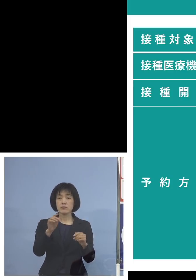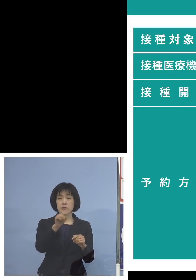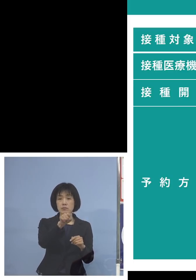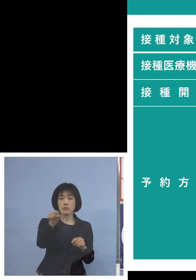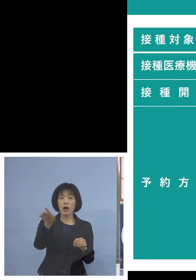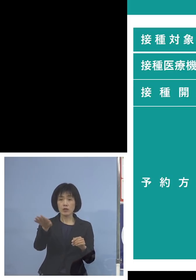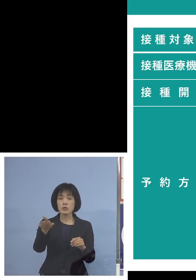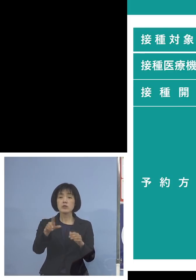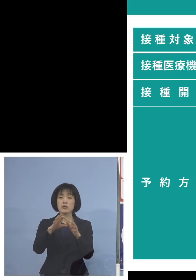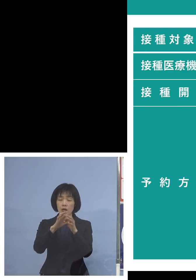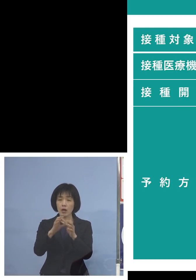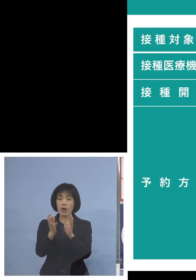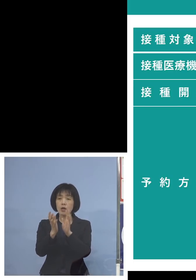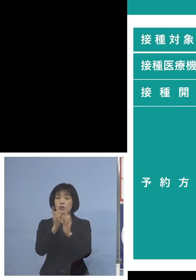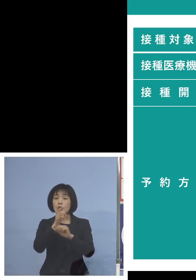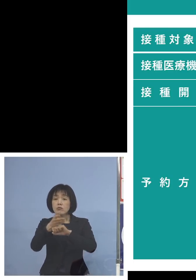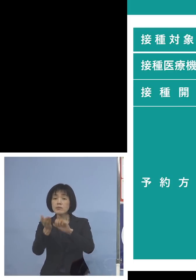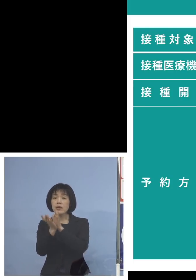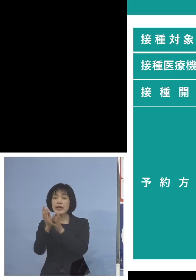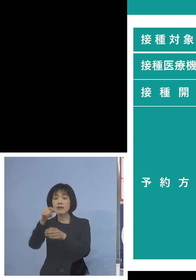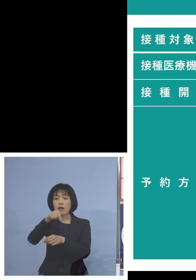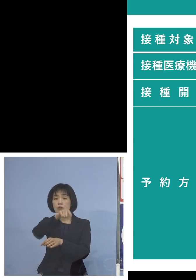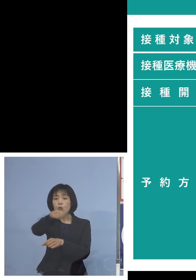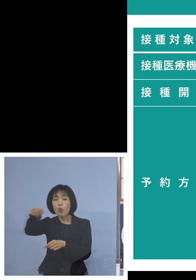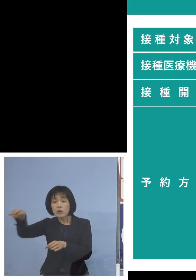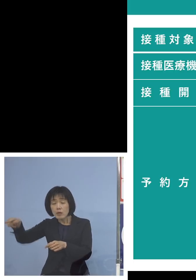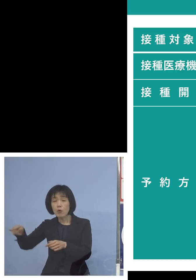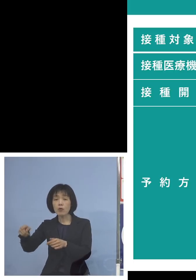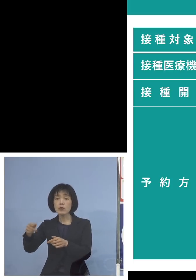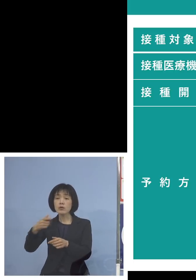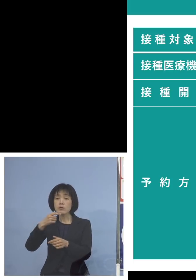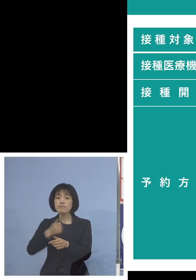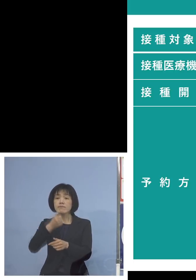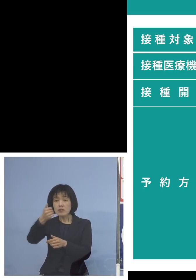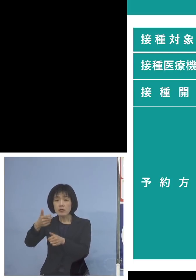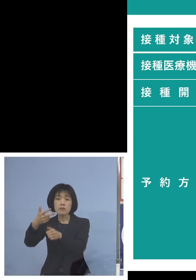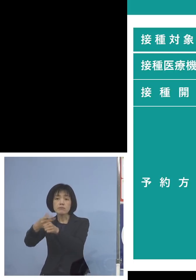受けられるという体制を いわば大規模集団接種のような